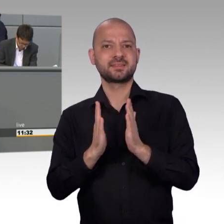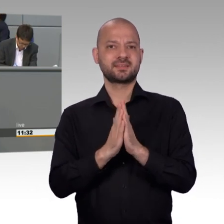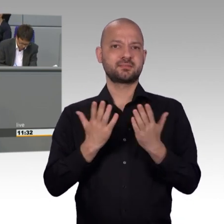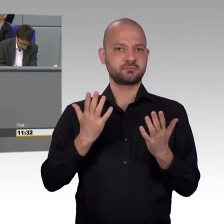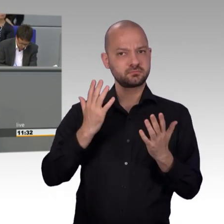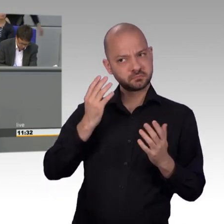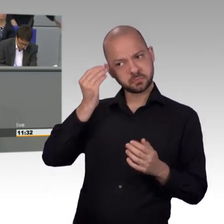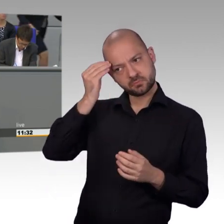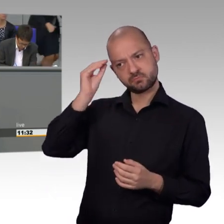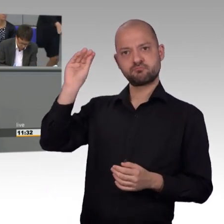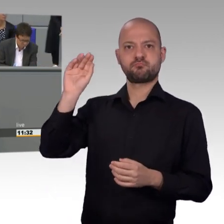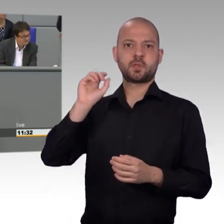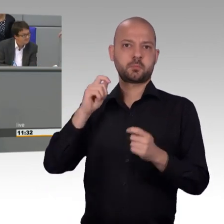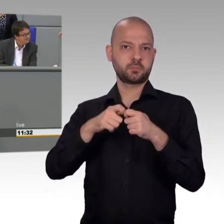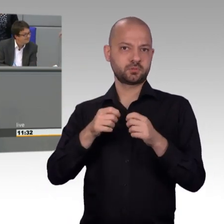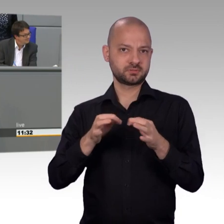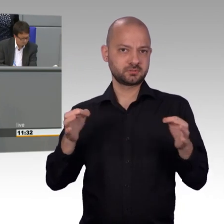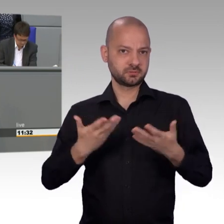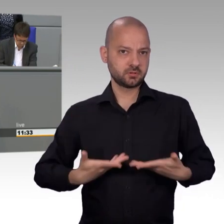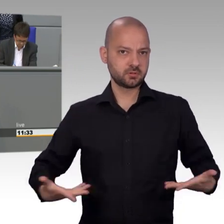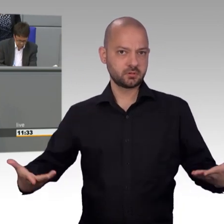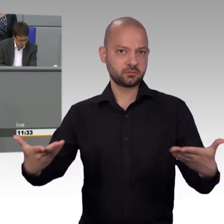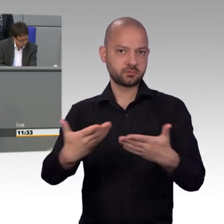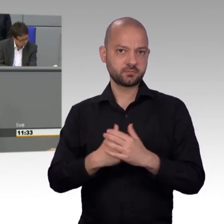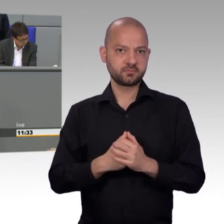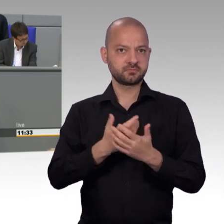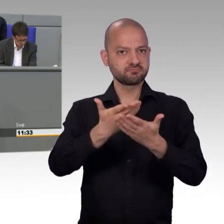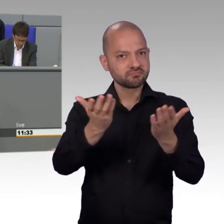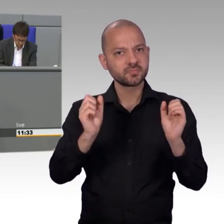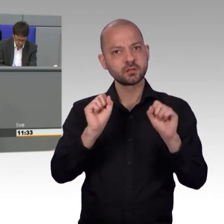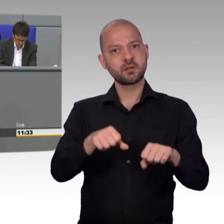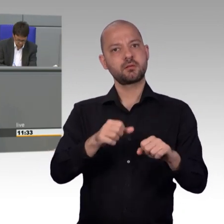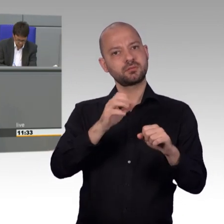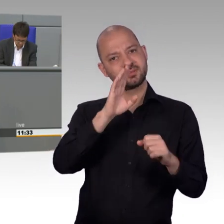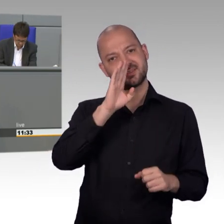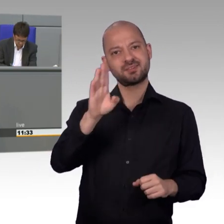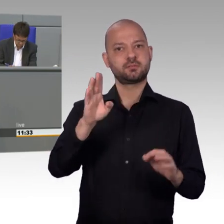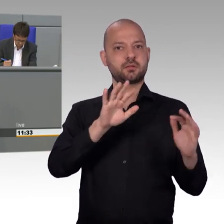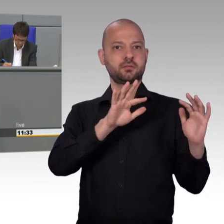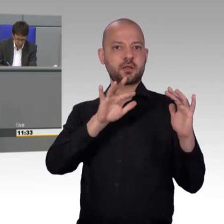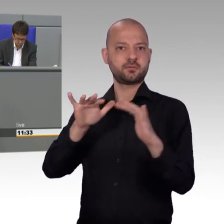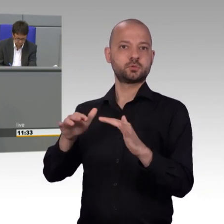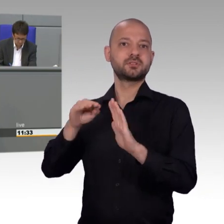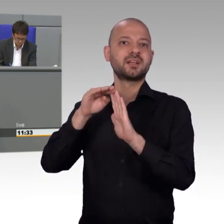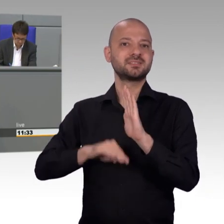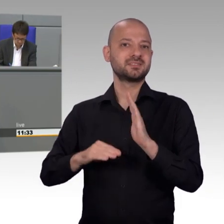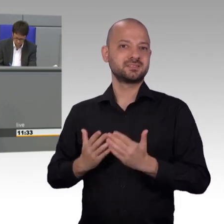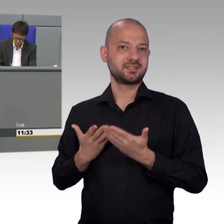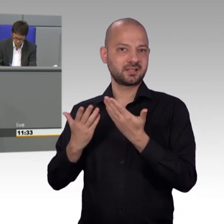[Beifall] Im Petitionsausschuss werden Anliegen